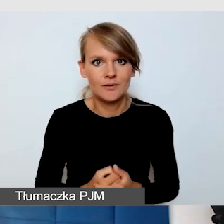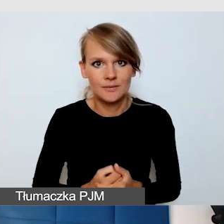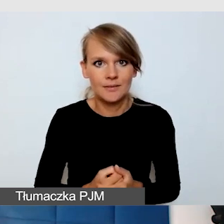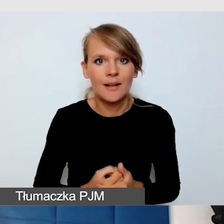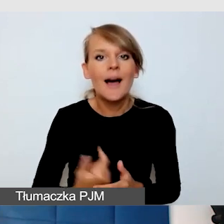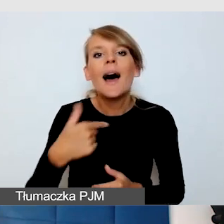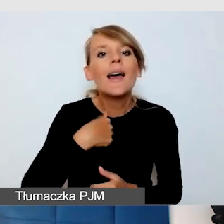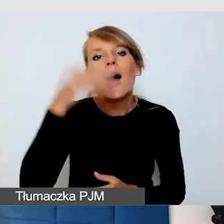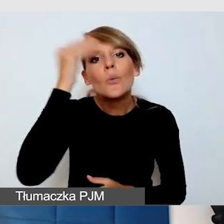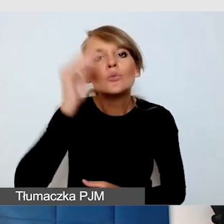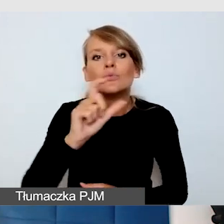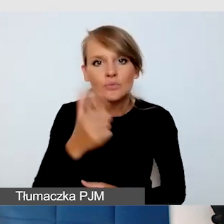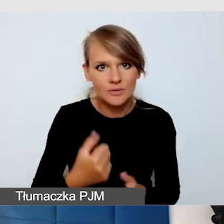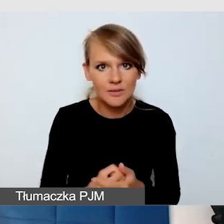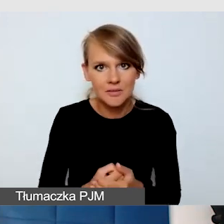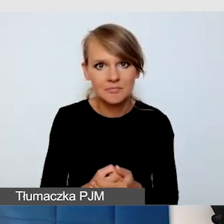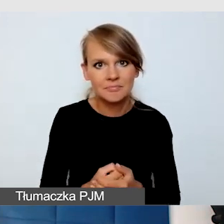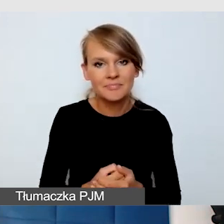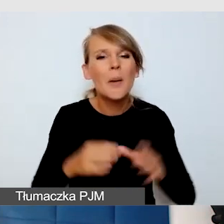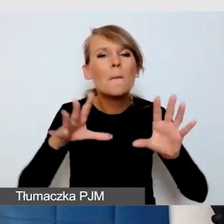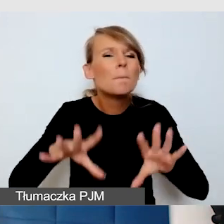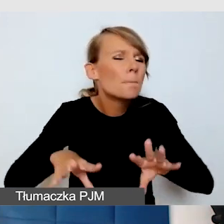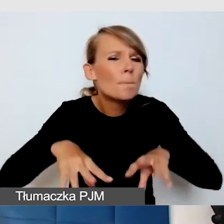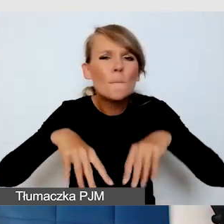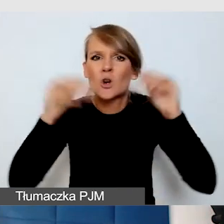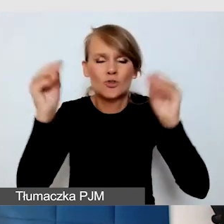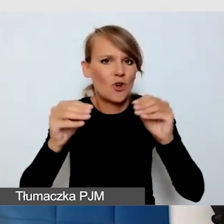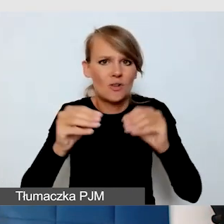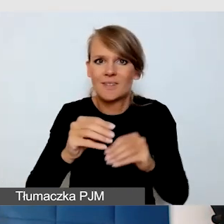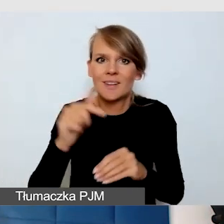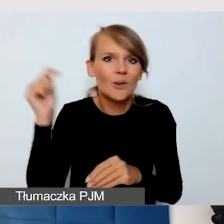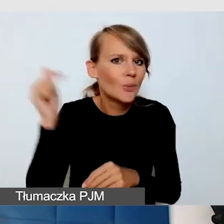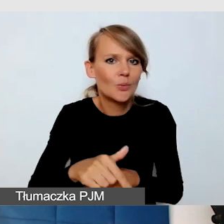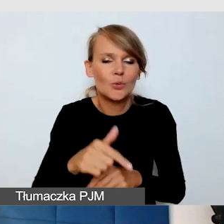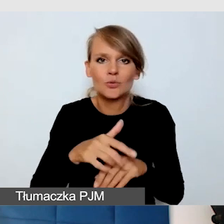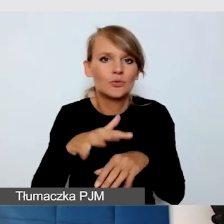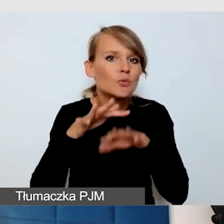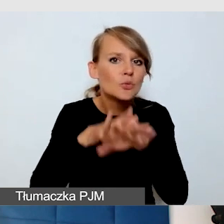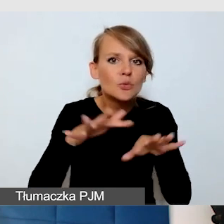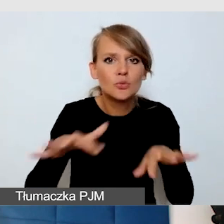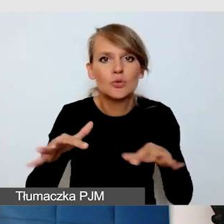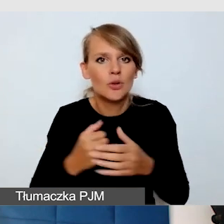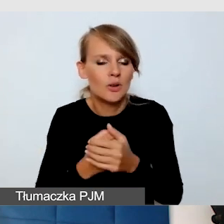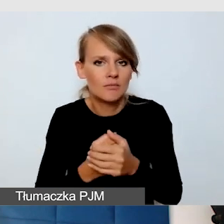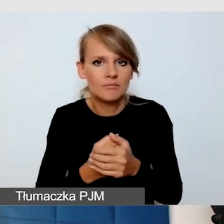to że trzeba na bardzo wstępnym etapie wiele rzeczy konsultować,